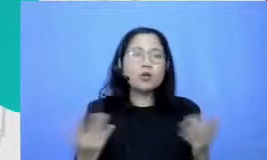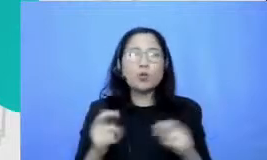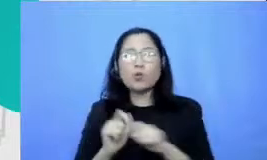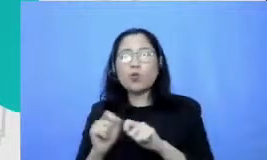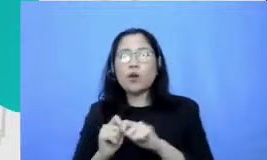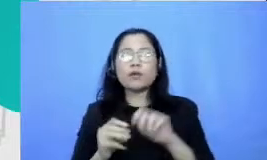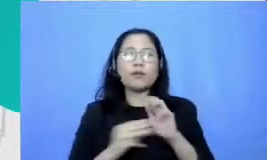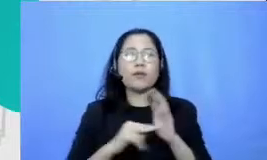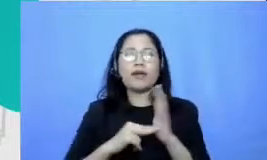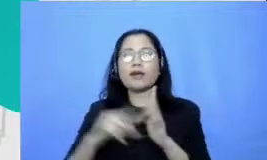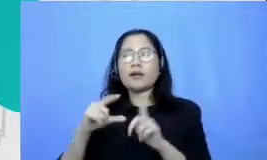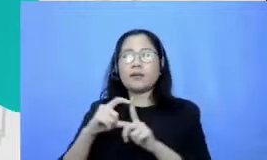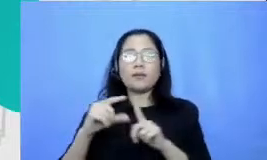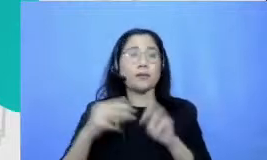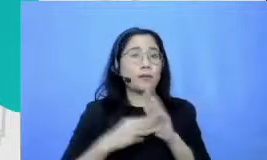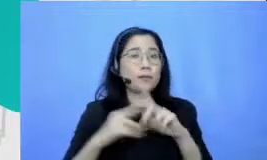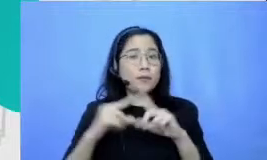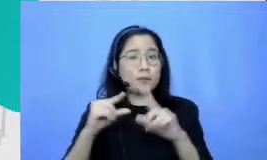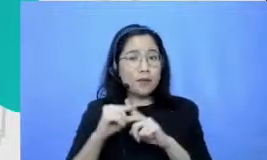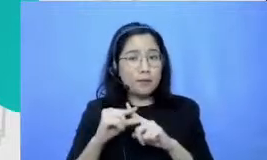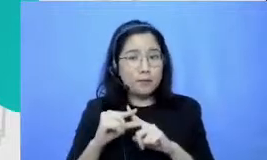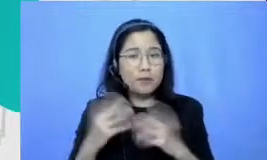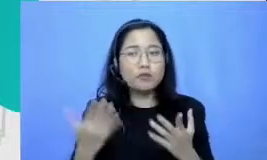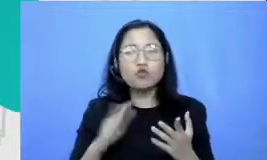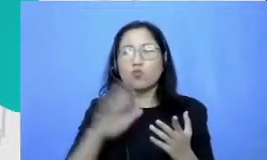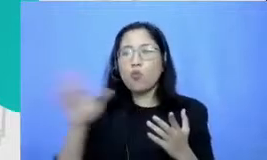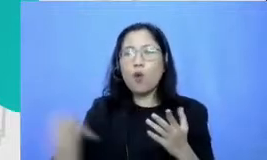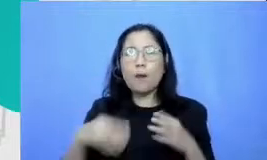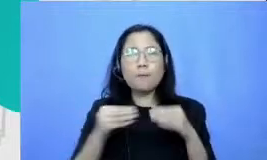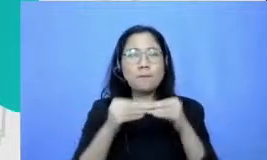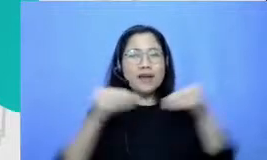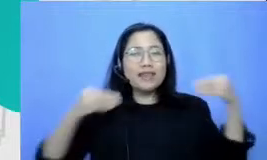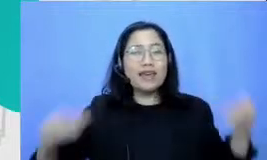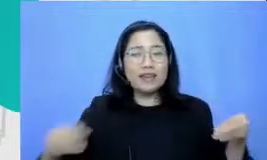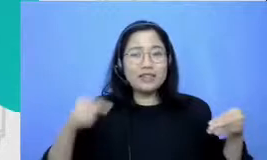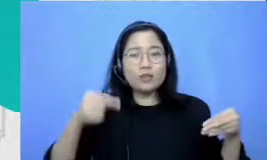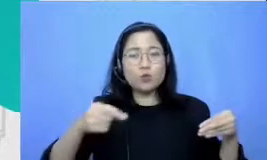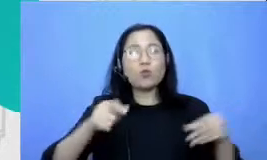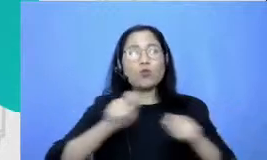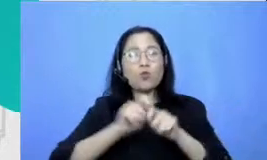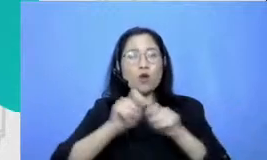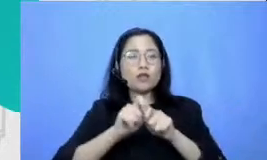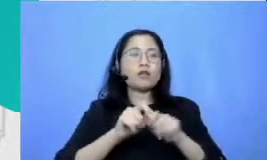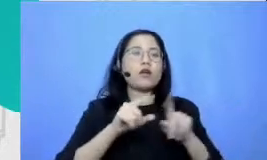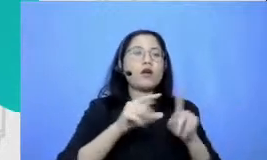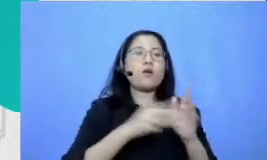nya kah jadi materi-materi yang dapat dibuat entah itu modul digital atau video itu perlu